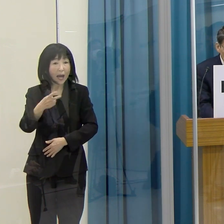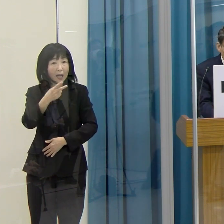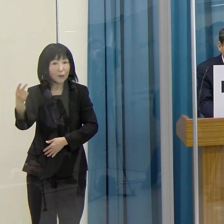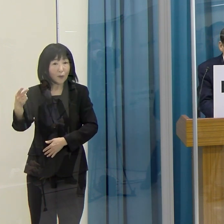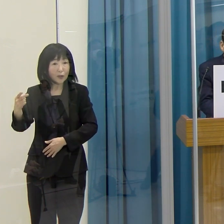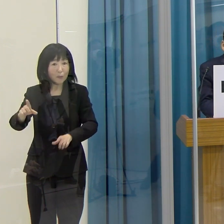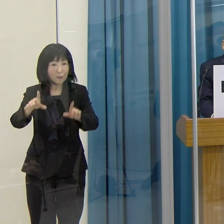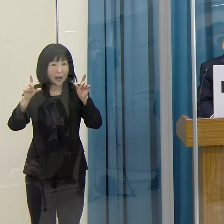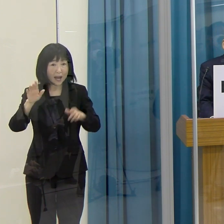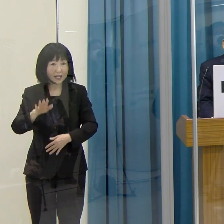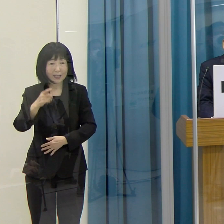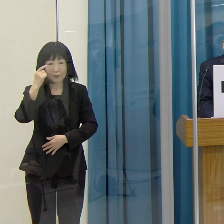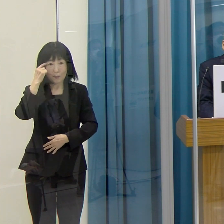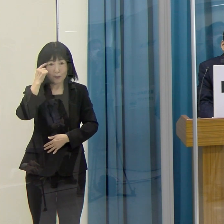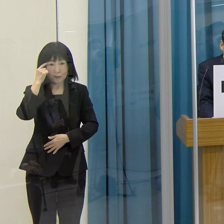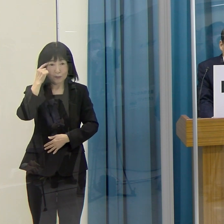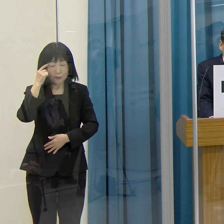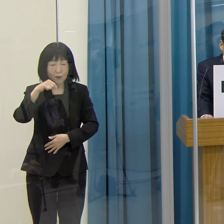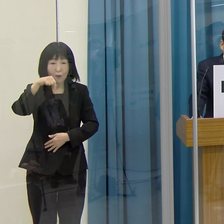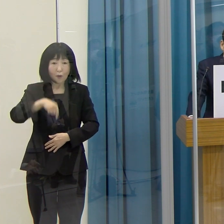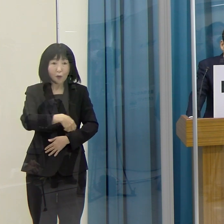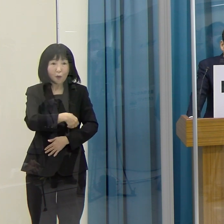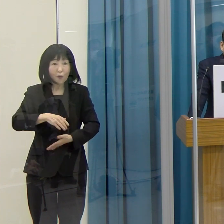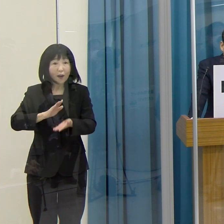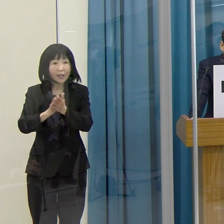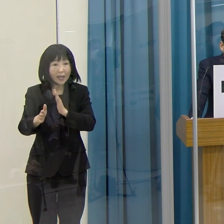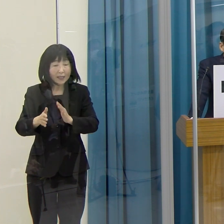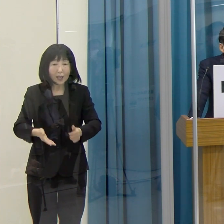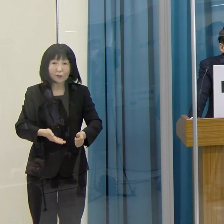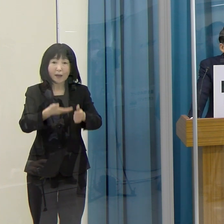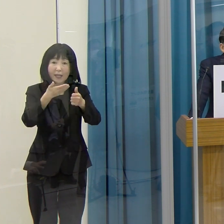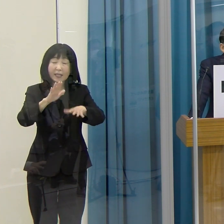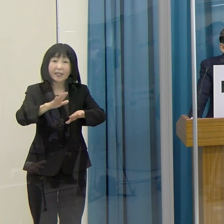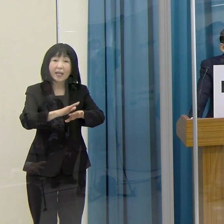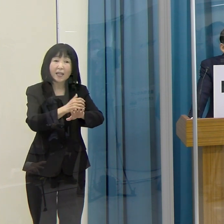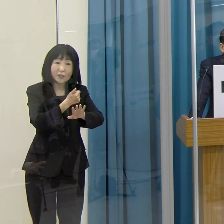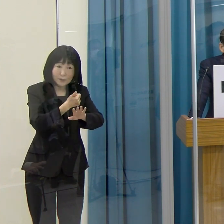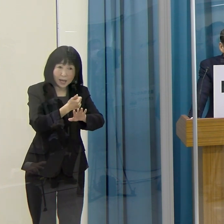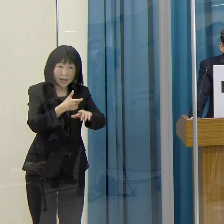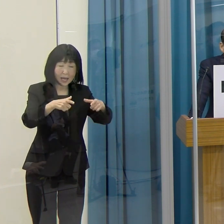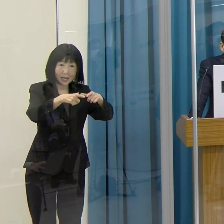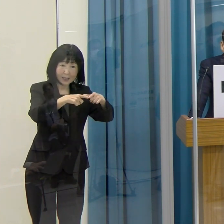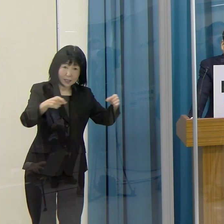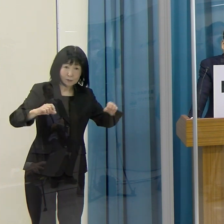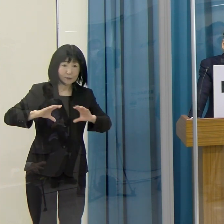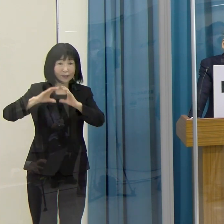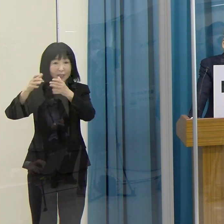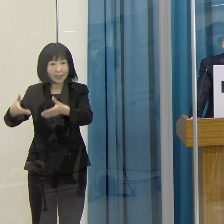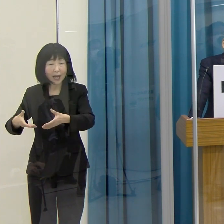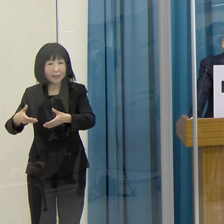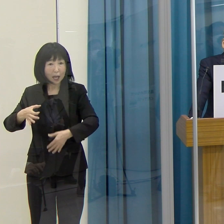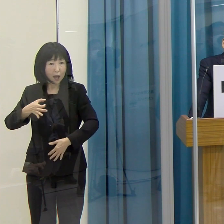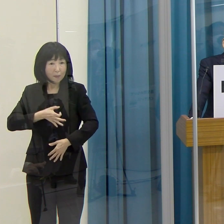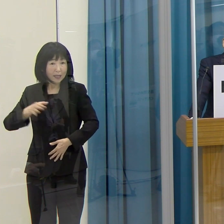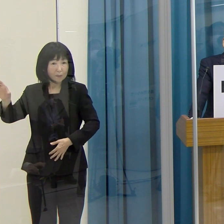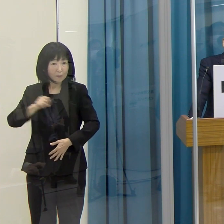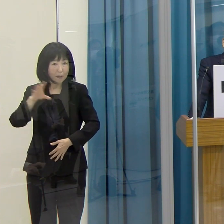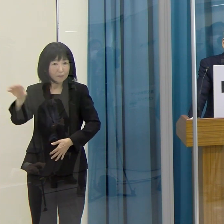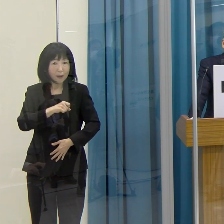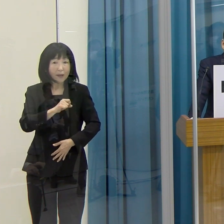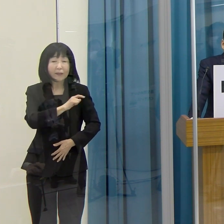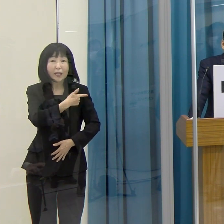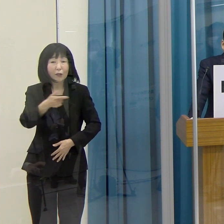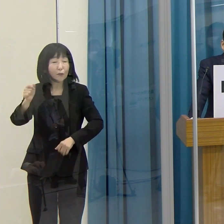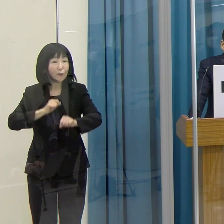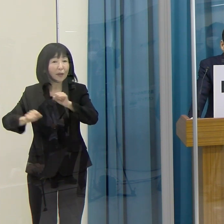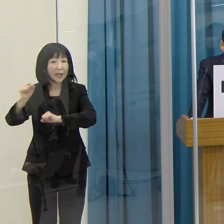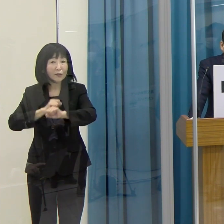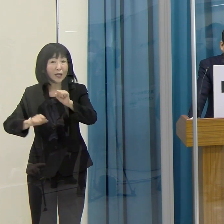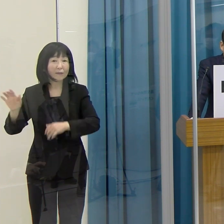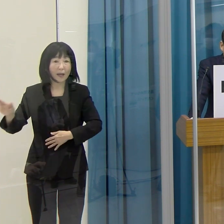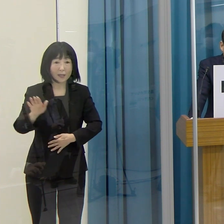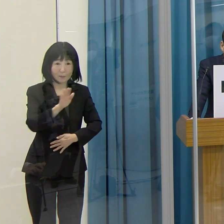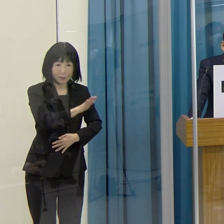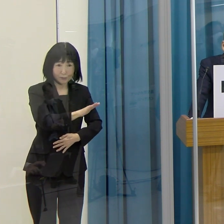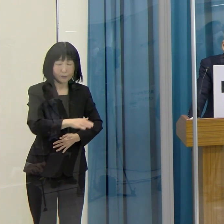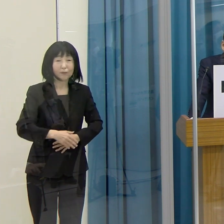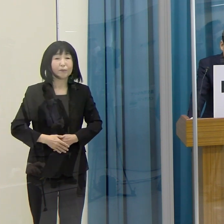育成した選手が、国内大会で優勝、あるいは国際大会でメダルを獲得するなど、たくさん活躍をしていらっしゃる状況です。